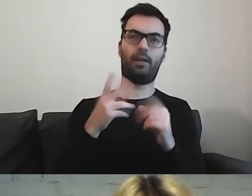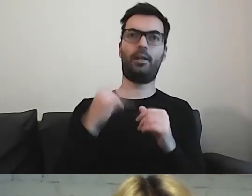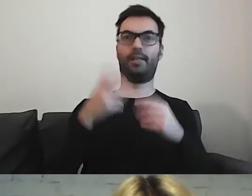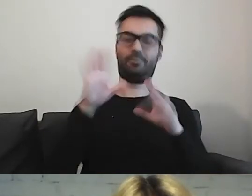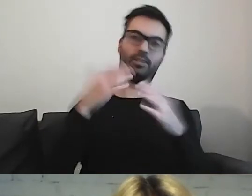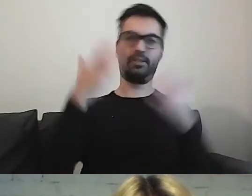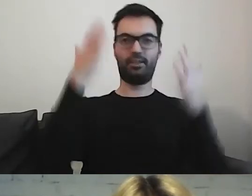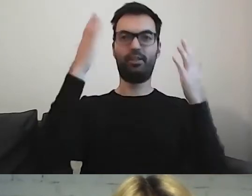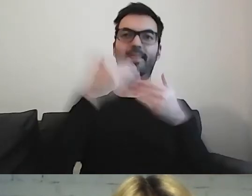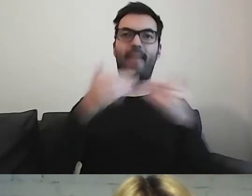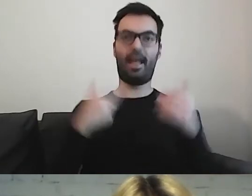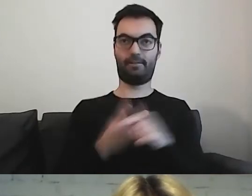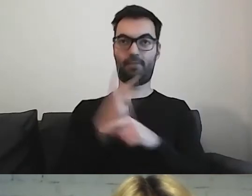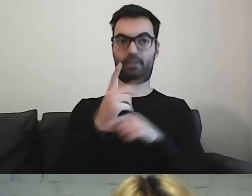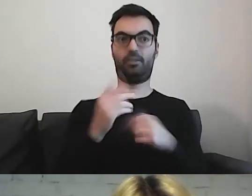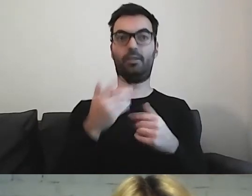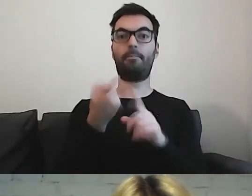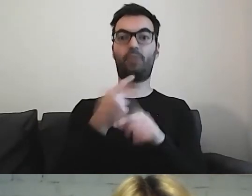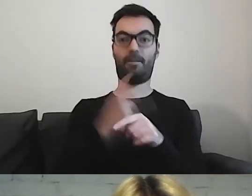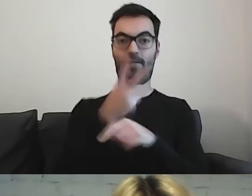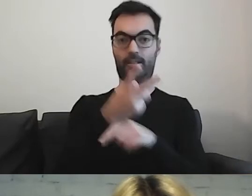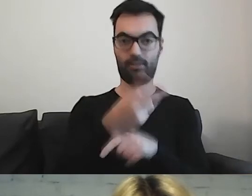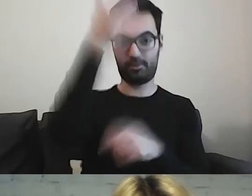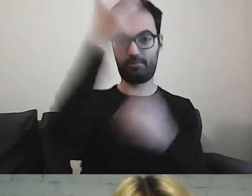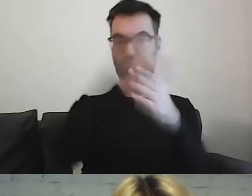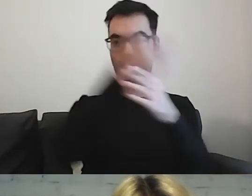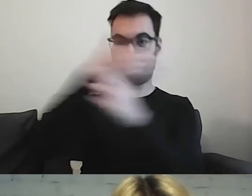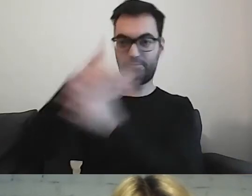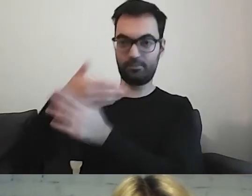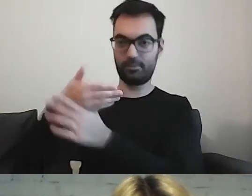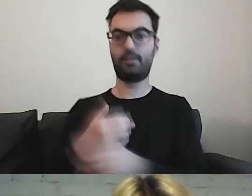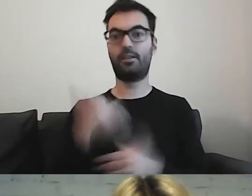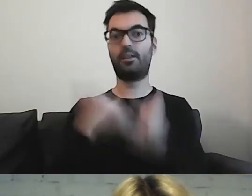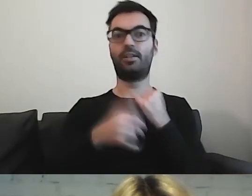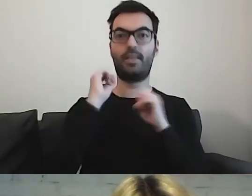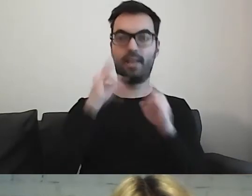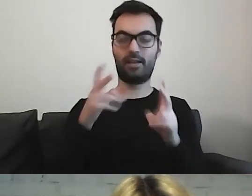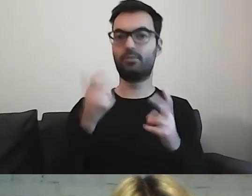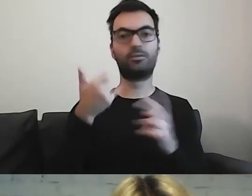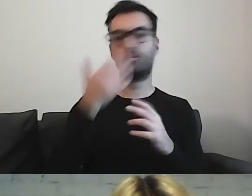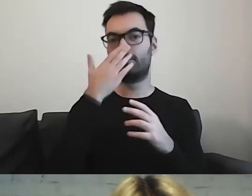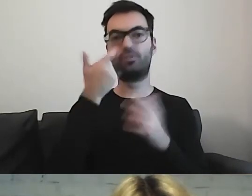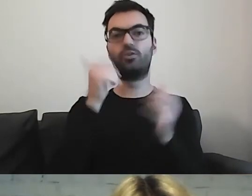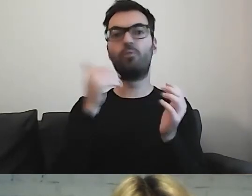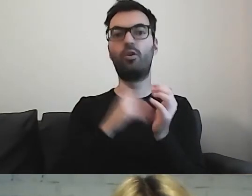Jeżeli przed wejściem, to jaką treść trzeba będzie przekazać?